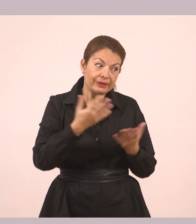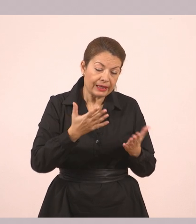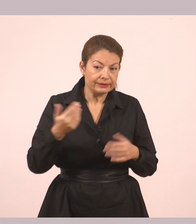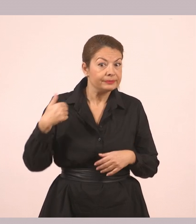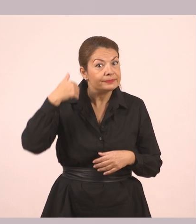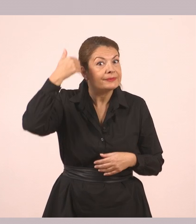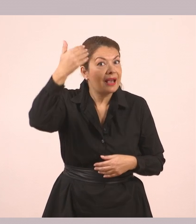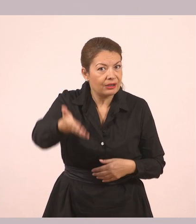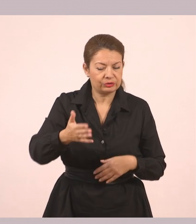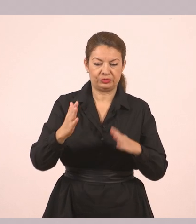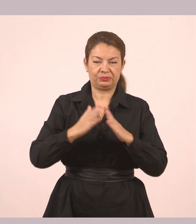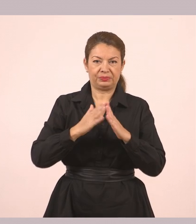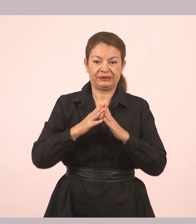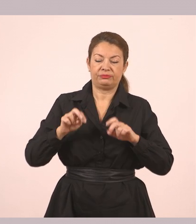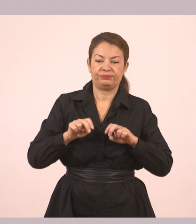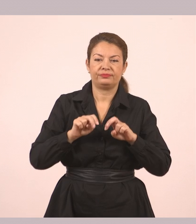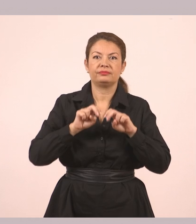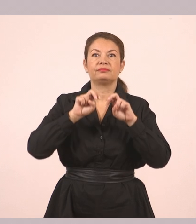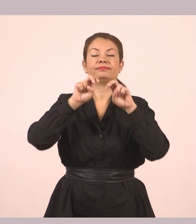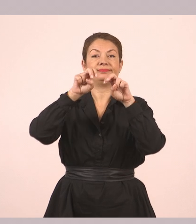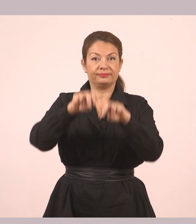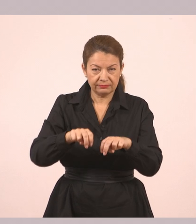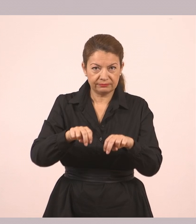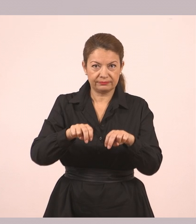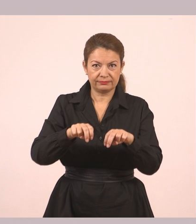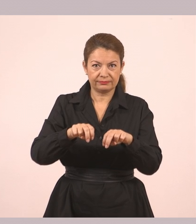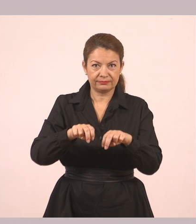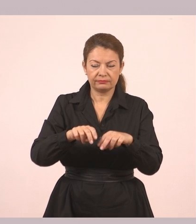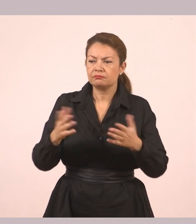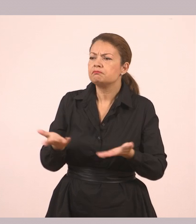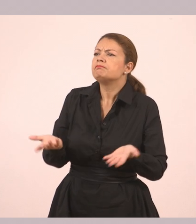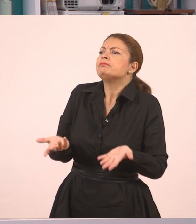Βγήκαν από το σπίτι και κοντοστάθηκαν. «Λοιπόν; Τι είναι;»